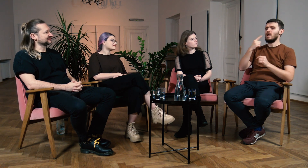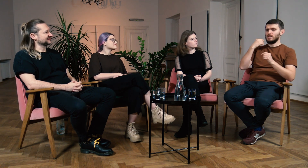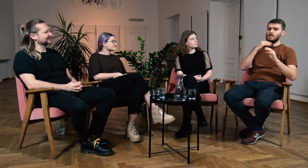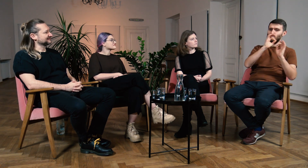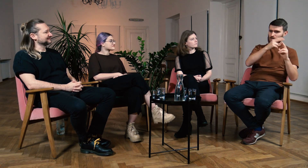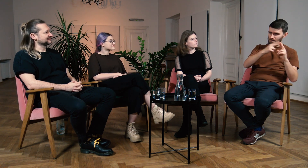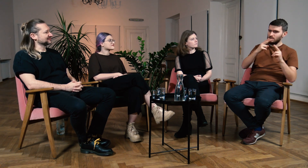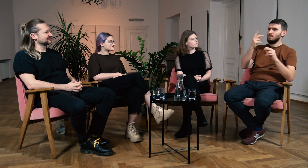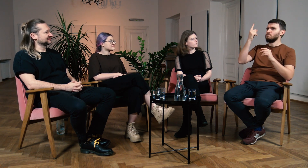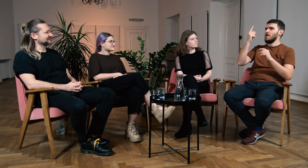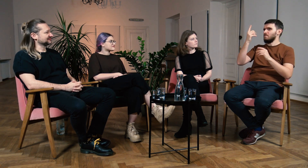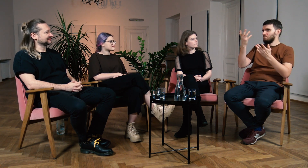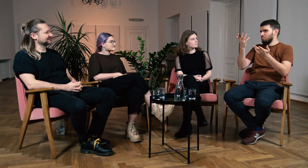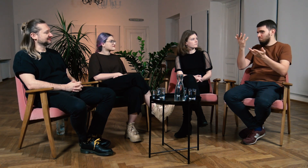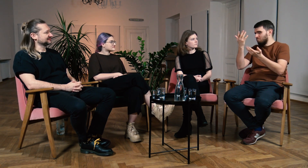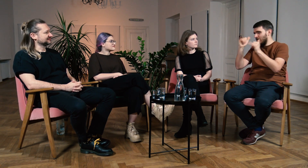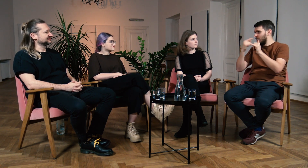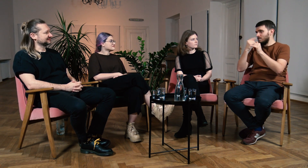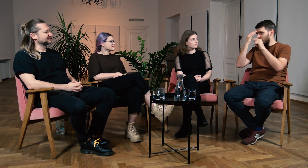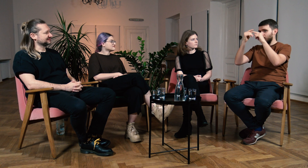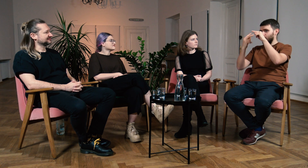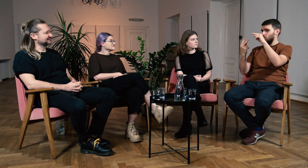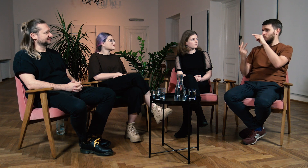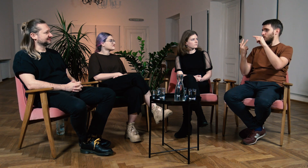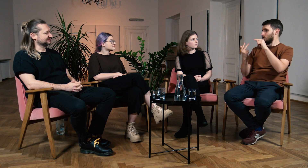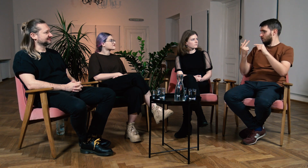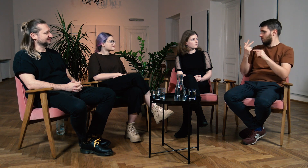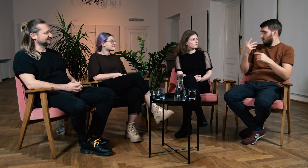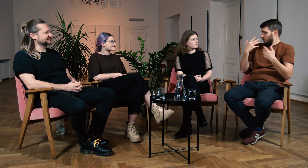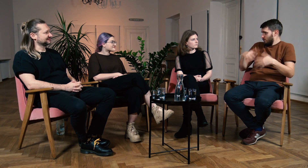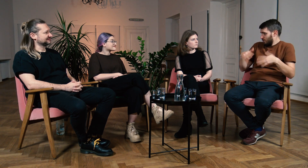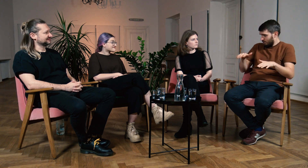Pierwszy to ich natywny język, drugi mogą wybrać, a trzecim może być ASL, wspaniałe.